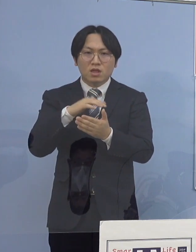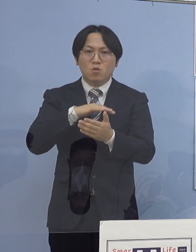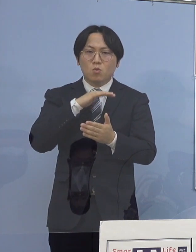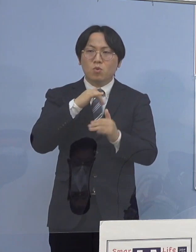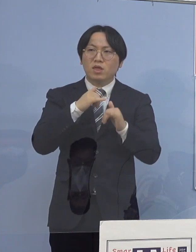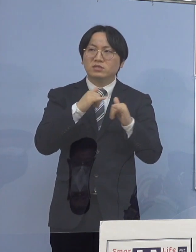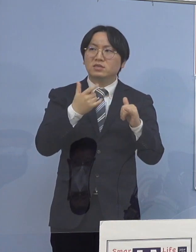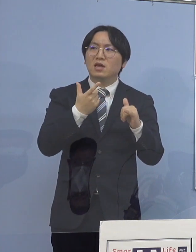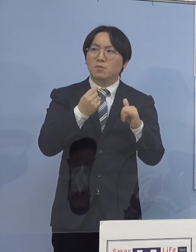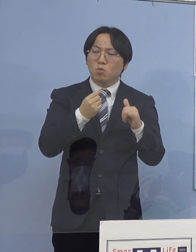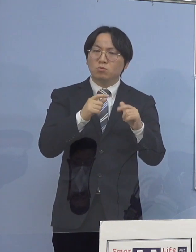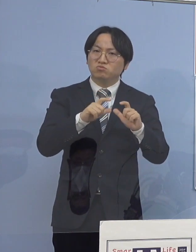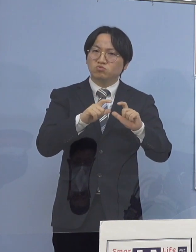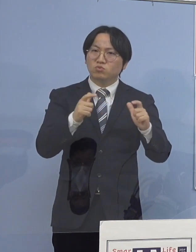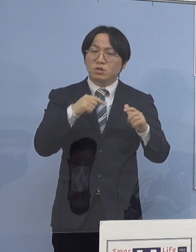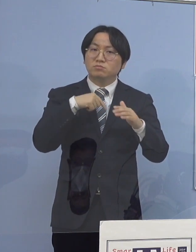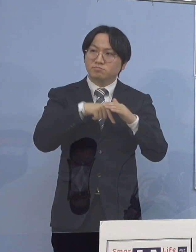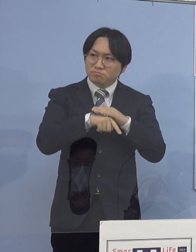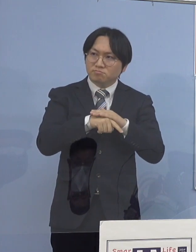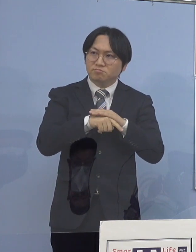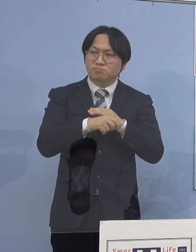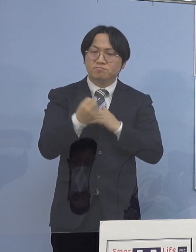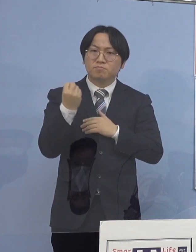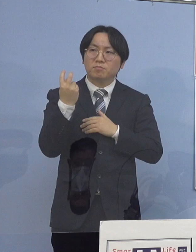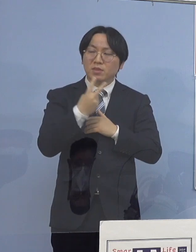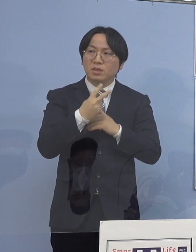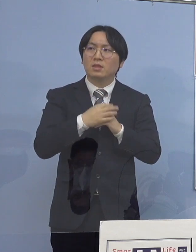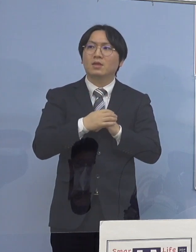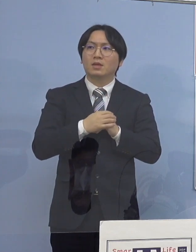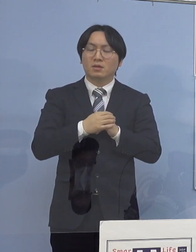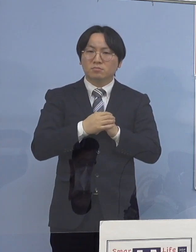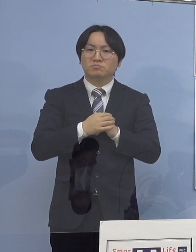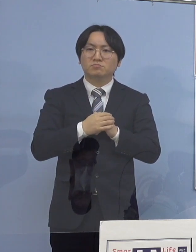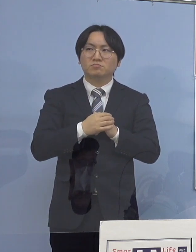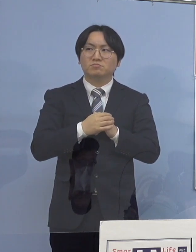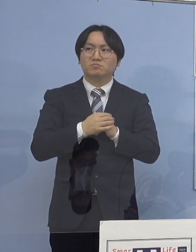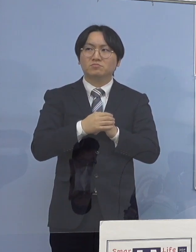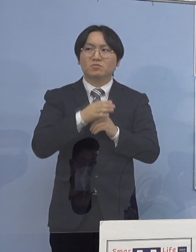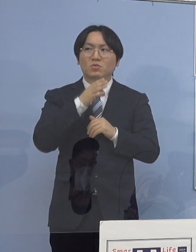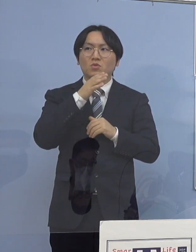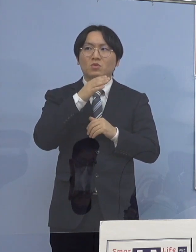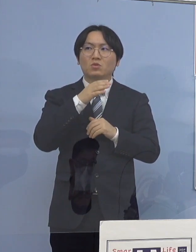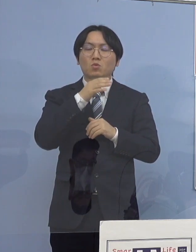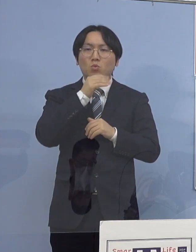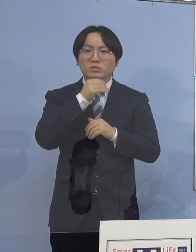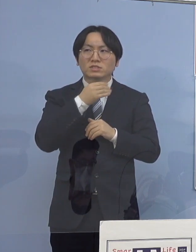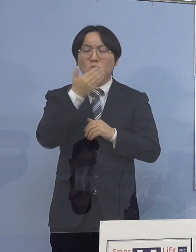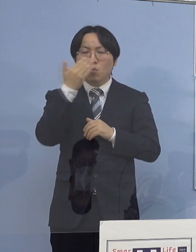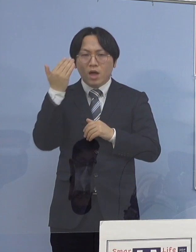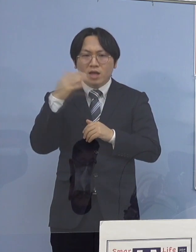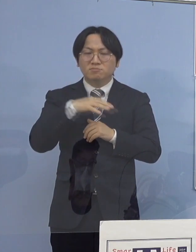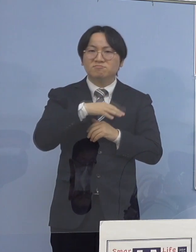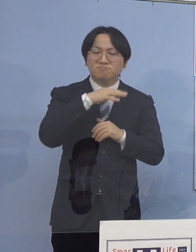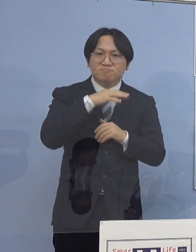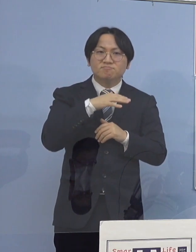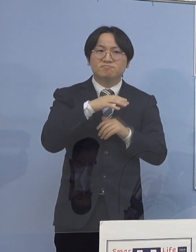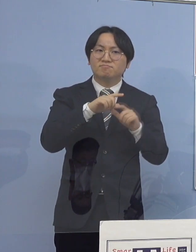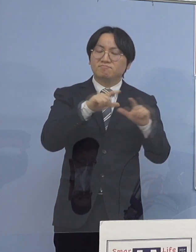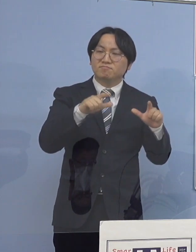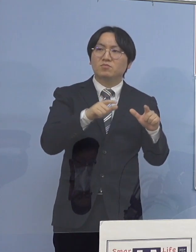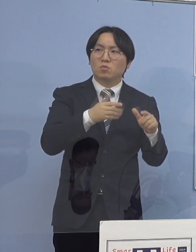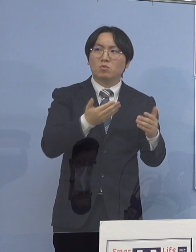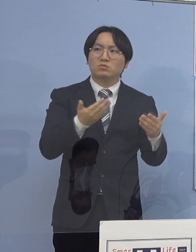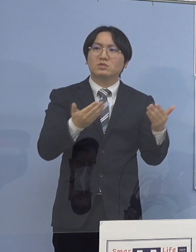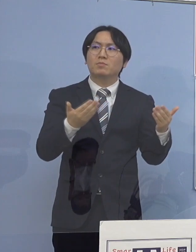あと、全年代に感染が拡がっていっている 最中なのかなという気はするんですが